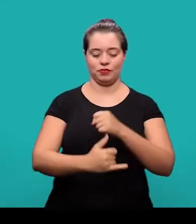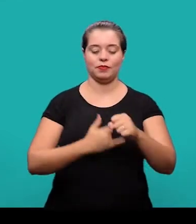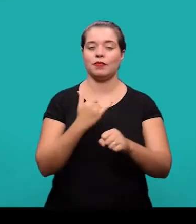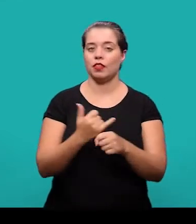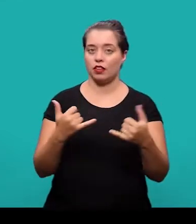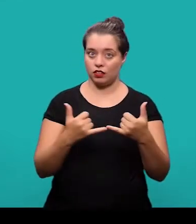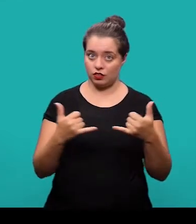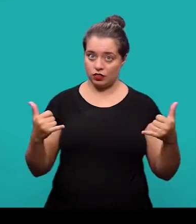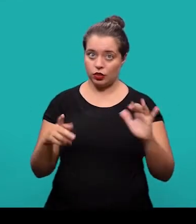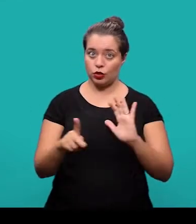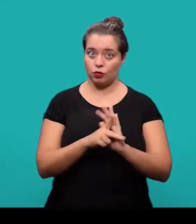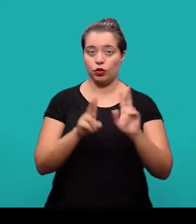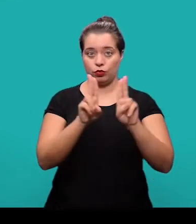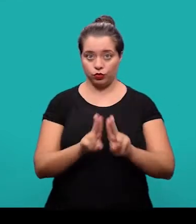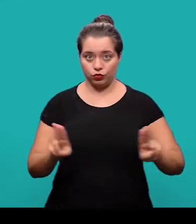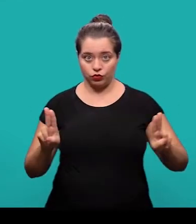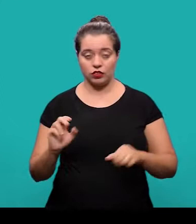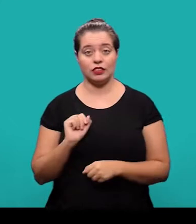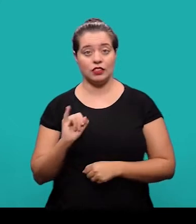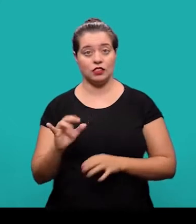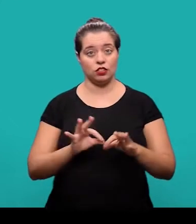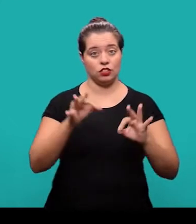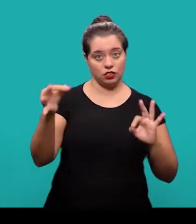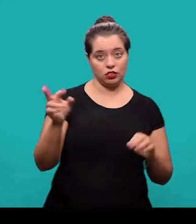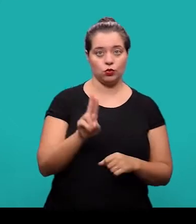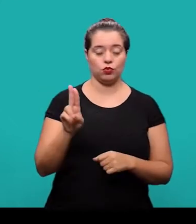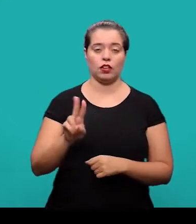à rede da UFSC e no caso de acesso remoto utilização do VPN.